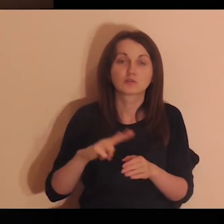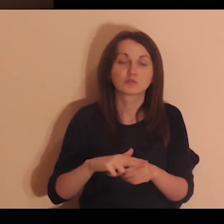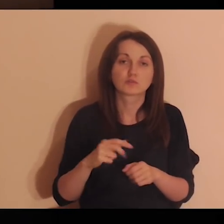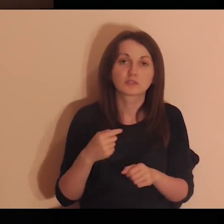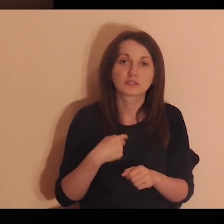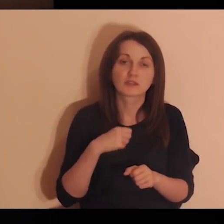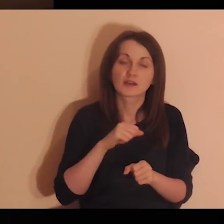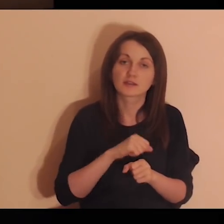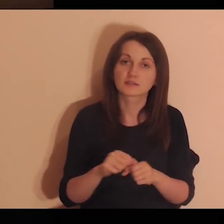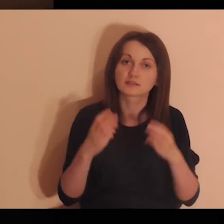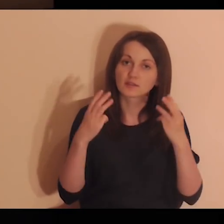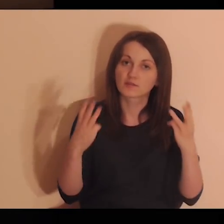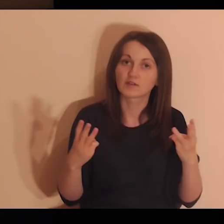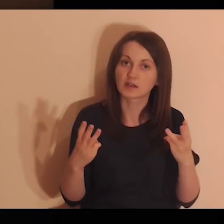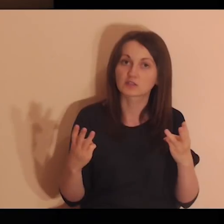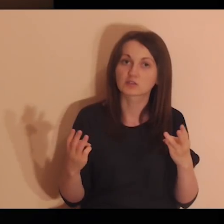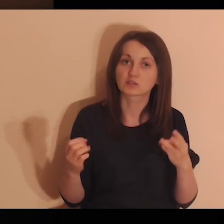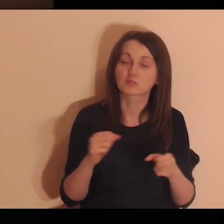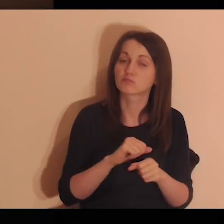że są osoby, które są dla mnie ważne.